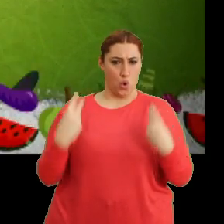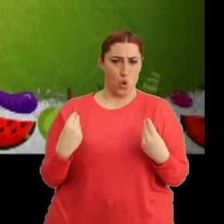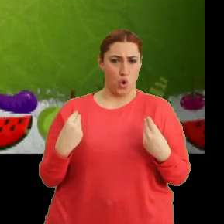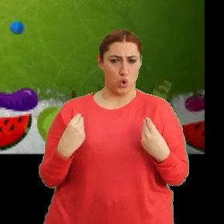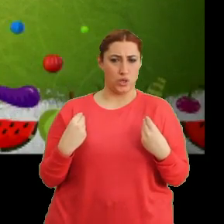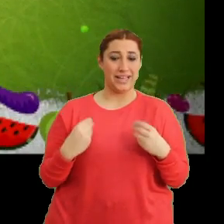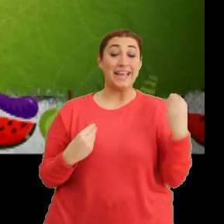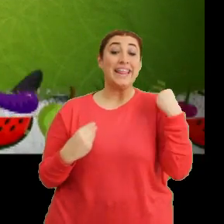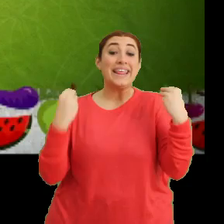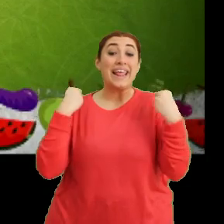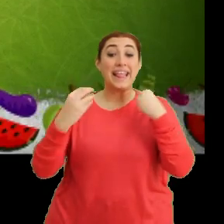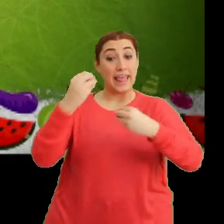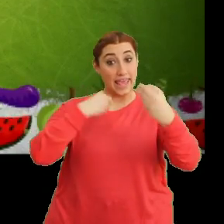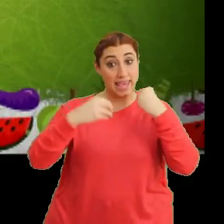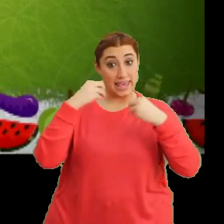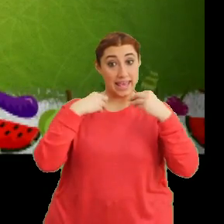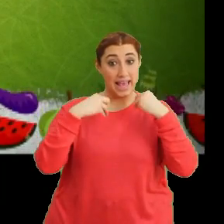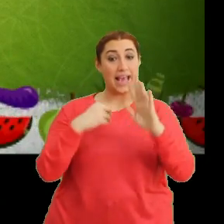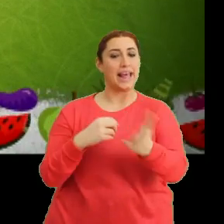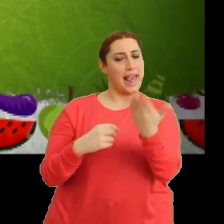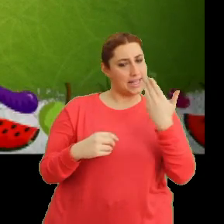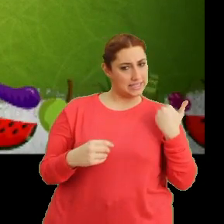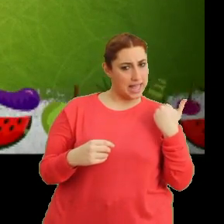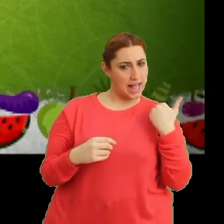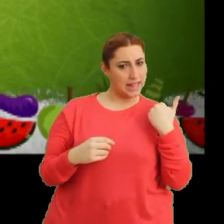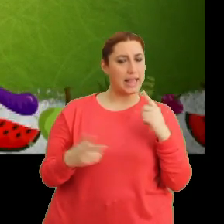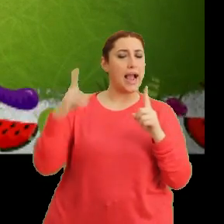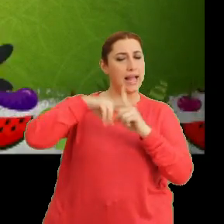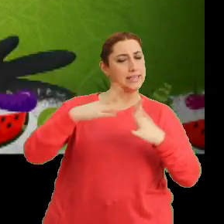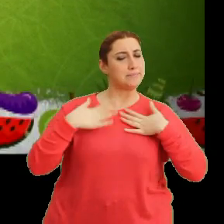"Taze taze ye" "Gel sen de katıl bize"